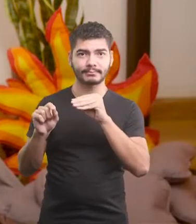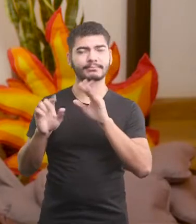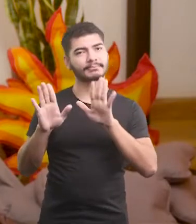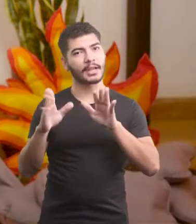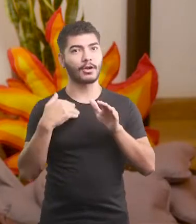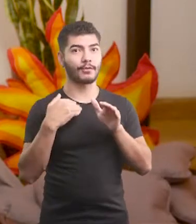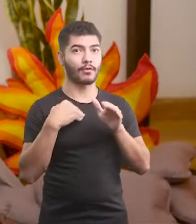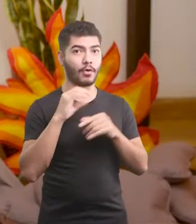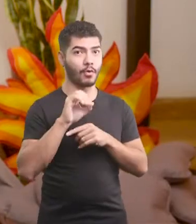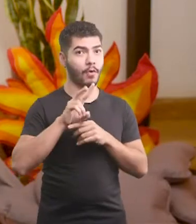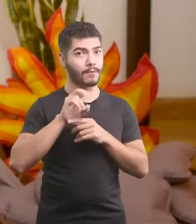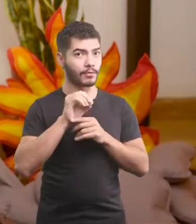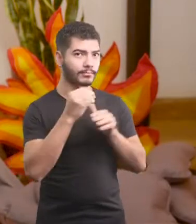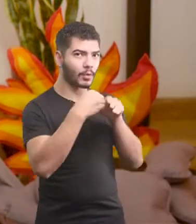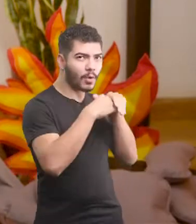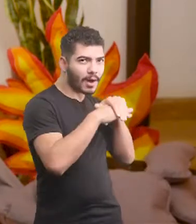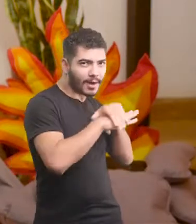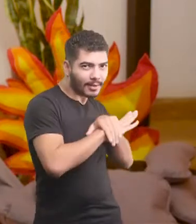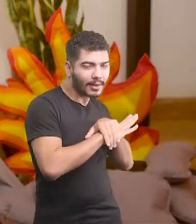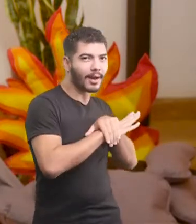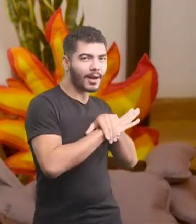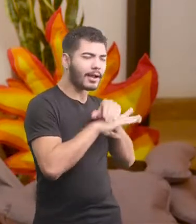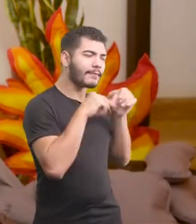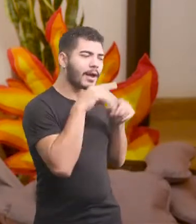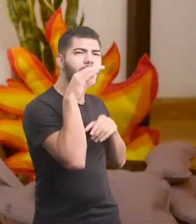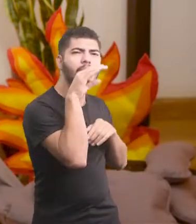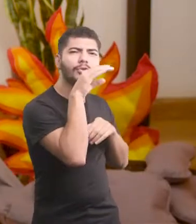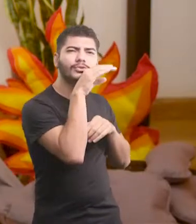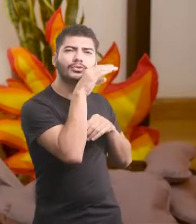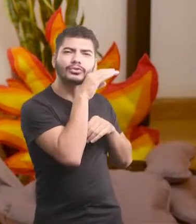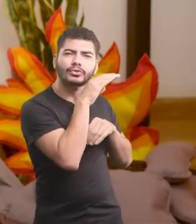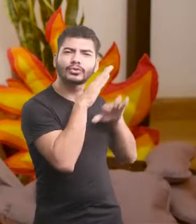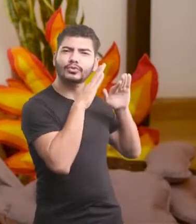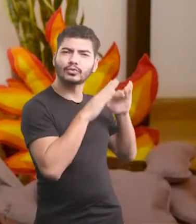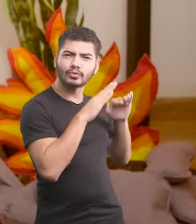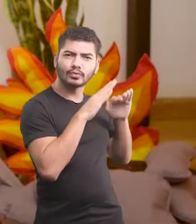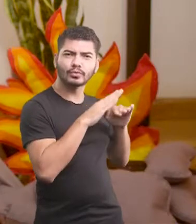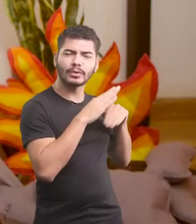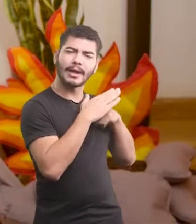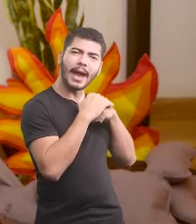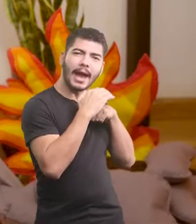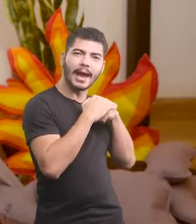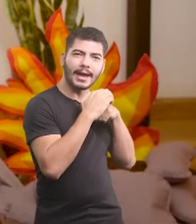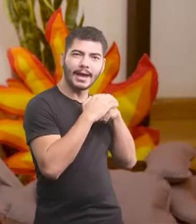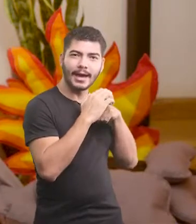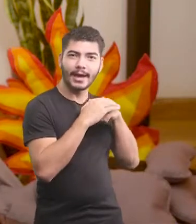Pera aí, deixa eu guardar esse ovo aqui, pra ele ser chocado bem quentinho, com muito carinho.